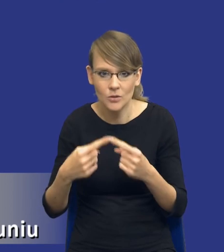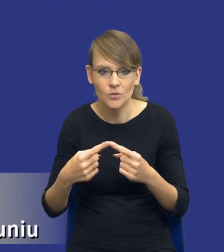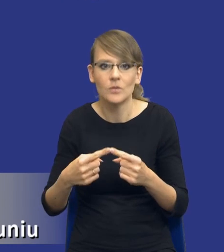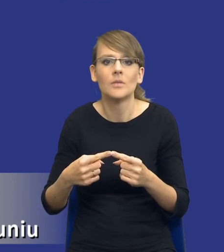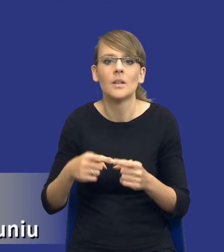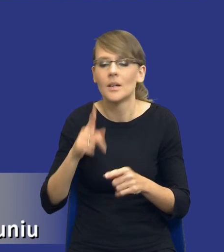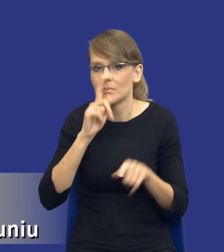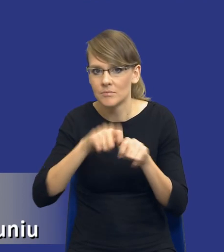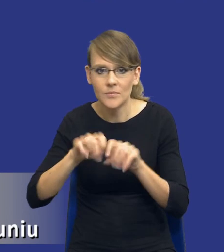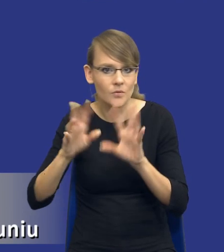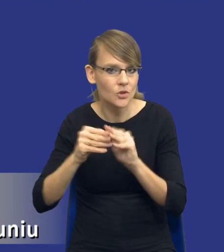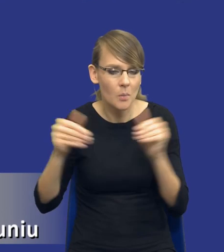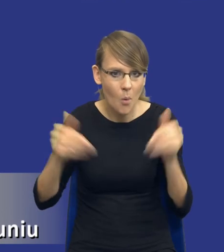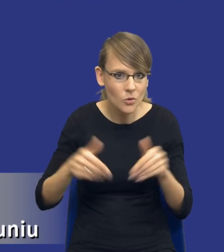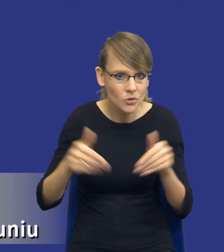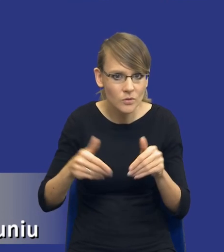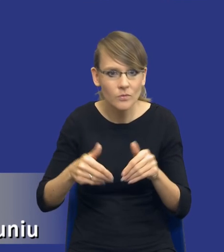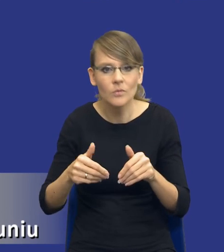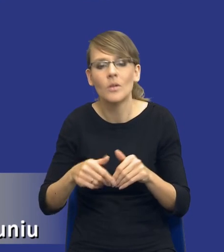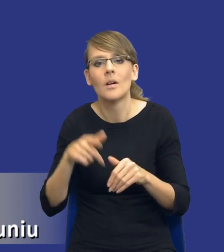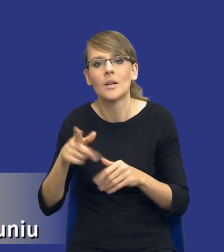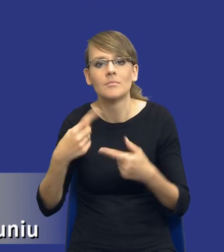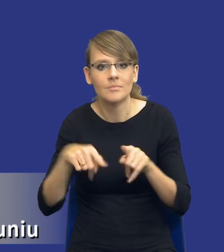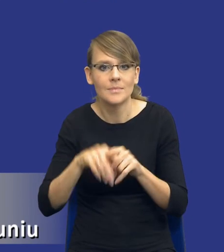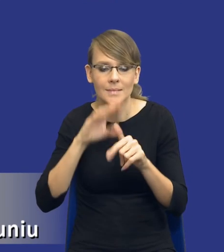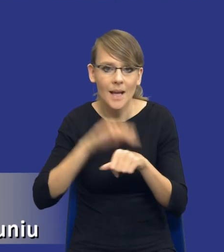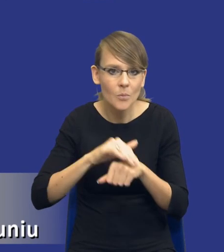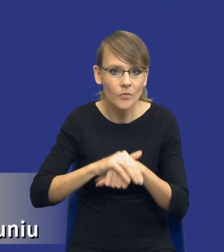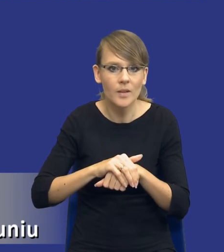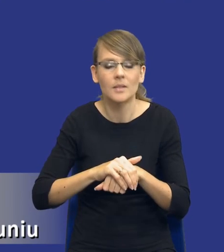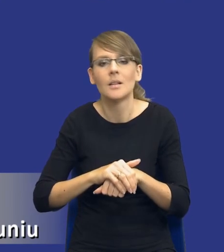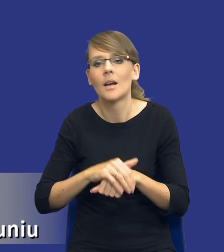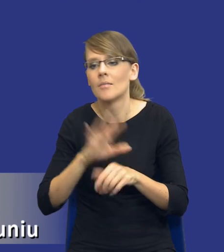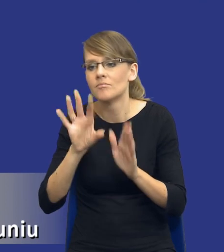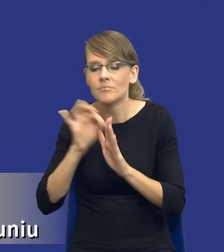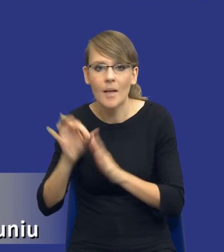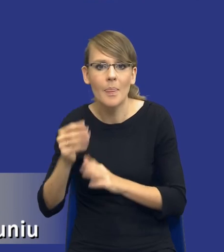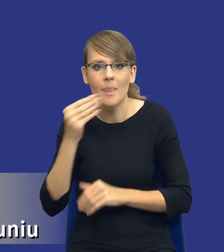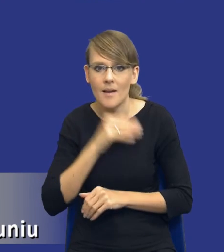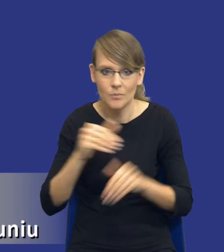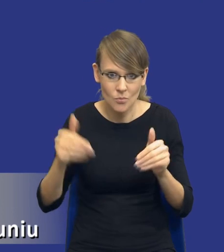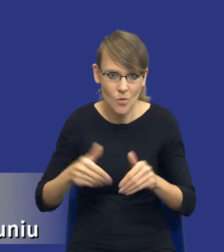wszystkie możliwe opcje realizacji tego zamówienia, warianty, wybrali ten najlepszy.